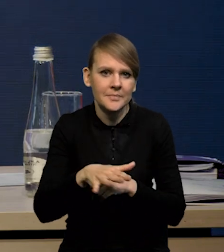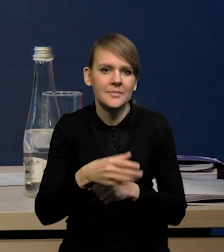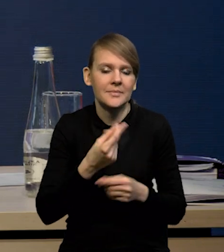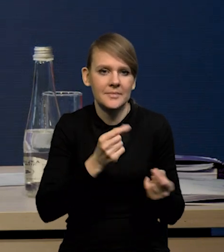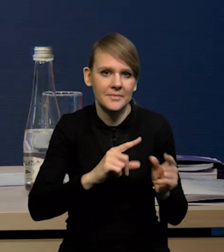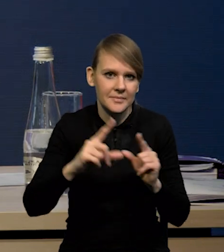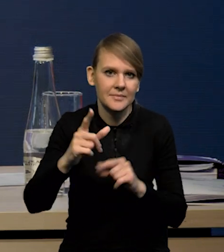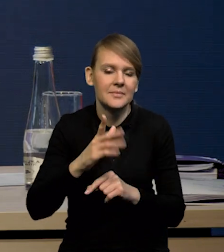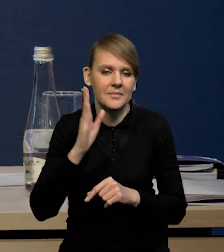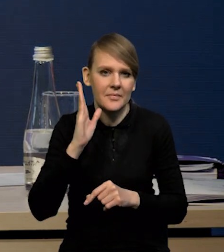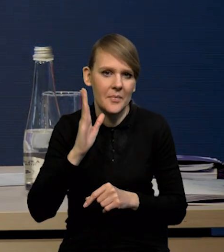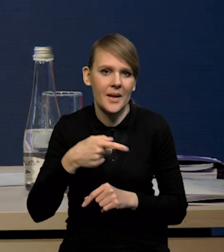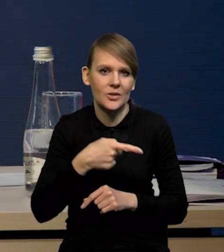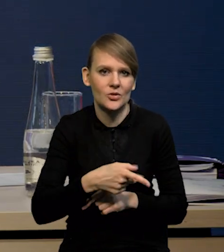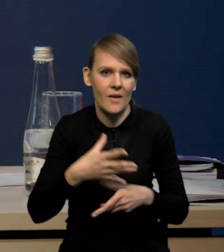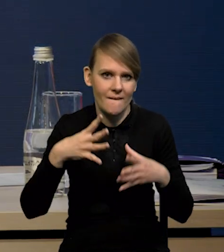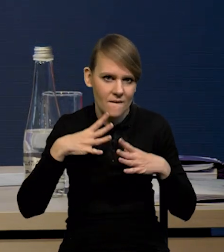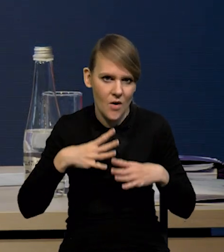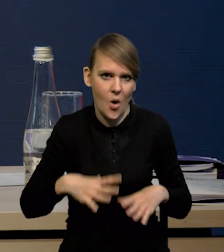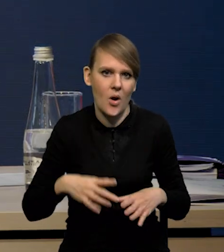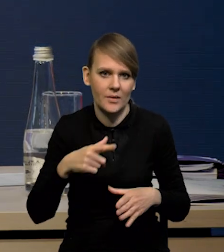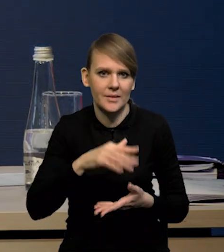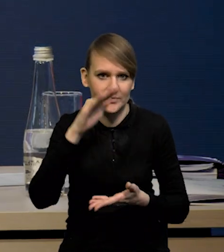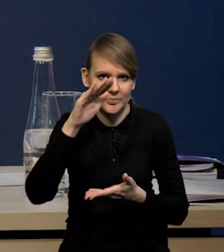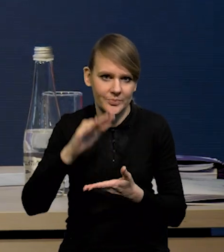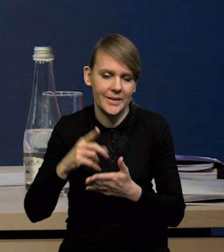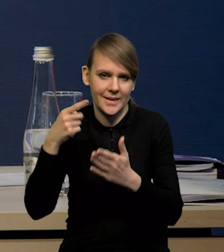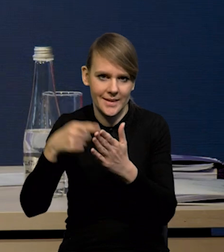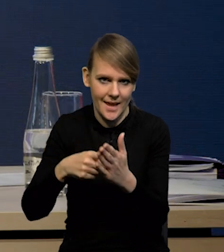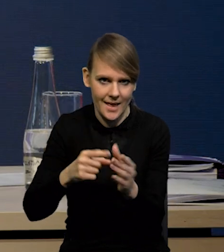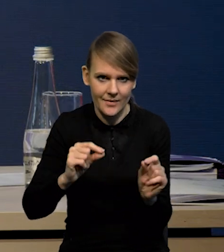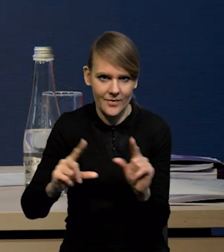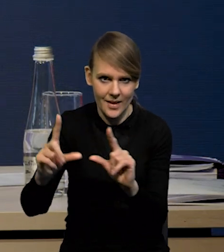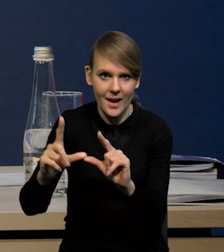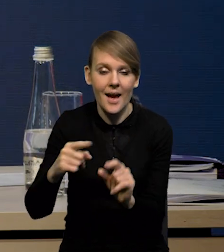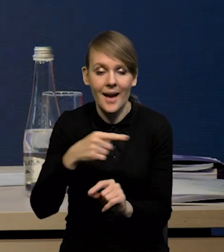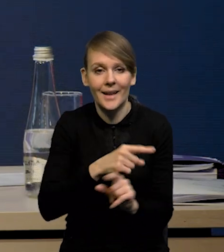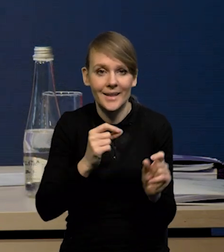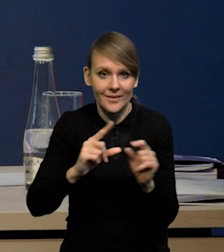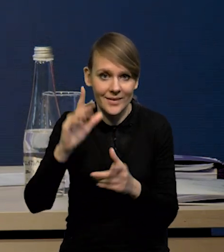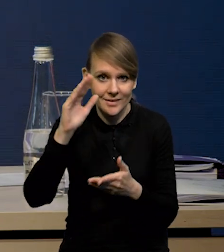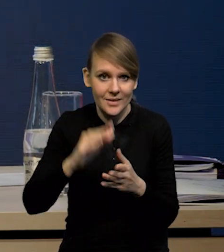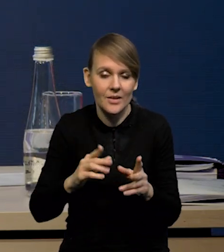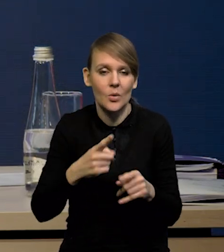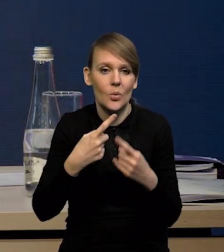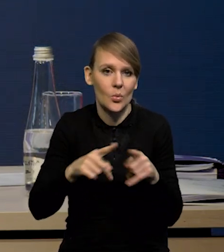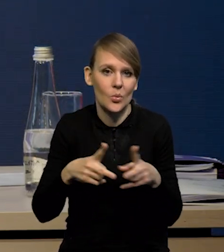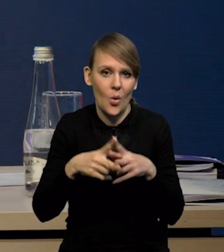czy tego wolniejszego schodzenia inflacji do celu inflacyjnego. Dlatego mimo tej niższej inflacji w krótkim horyzoncie projekcji